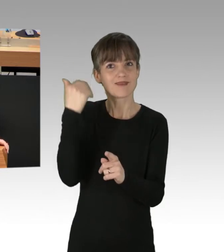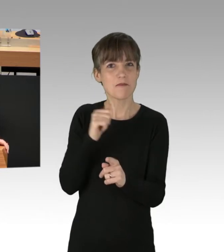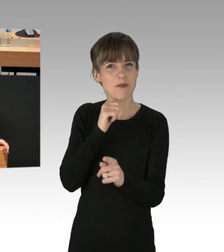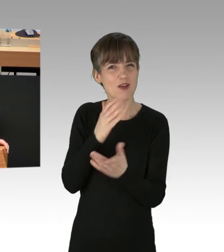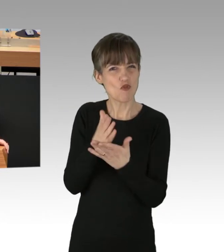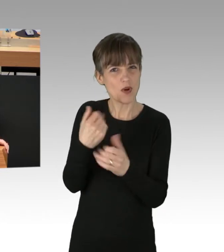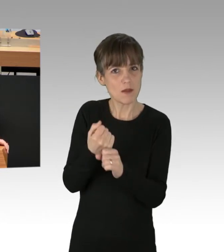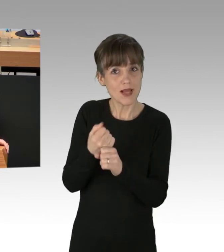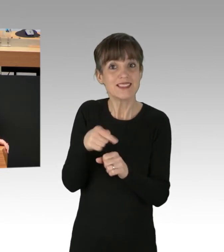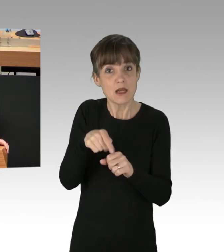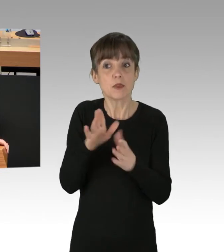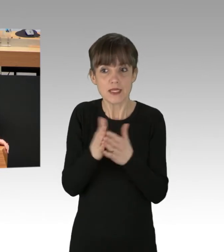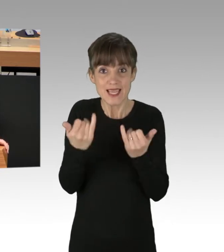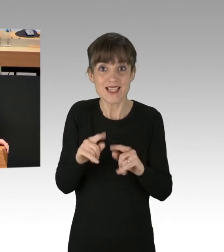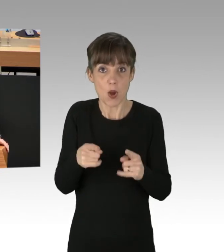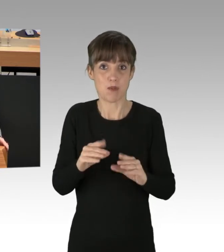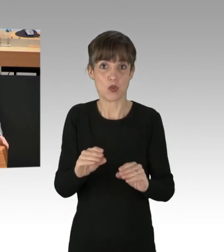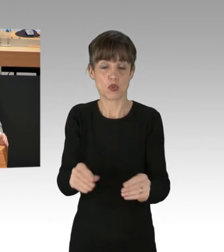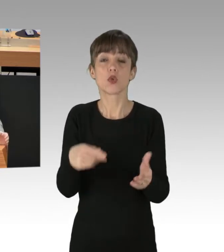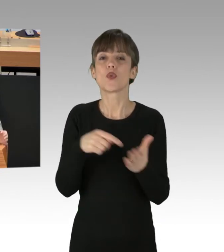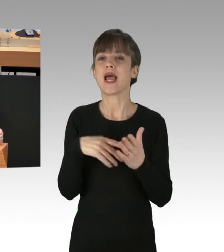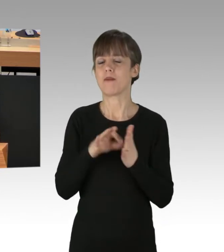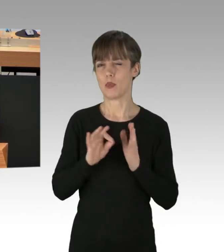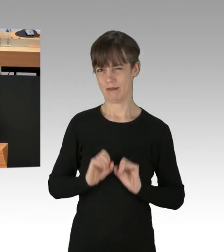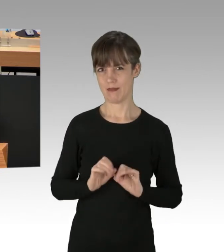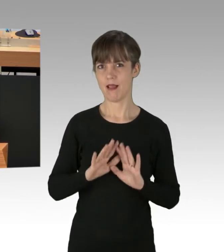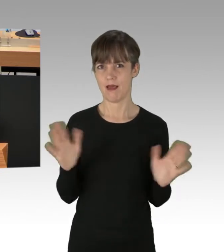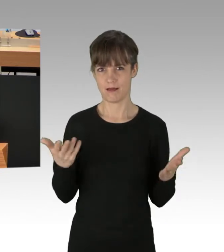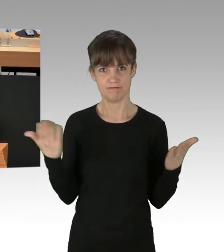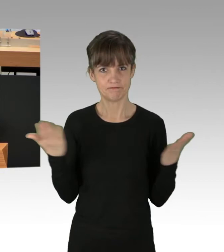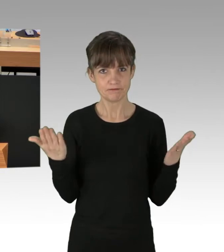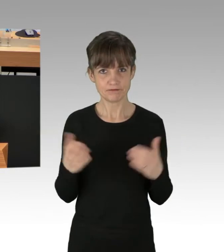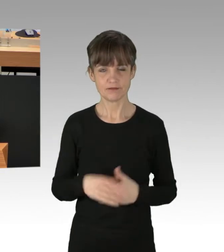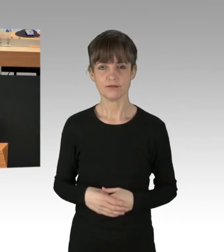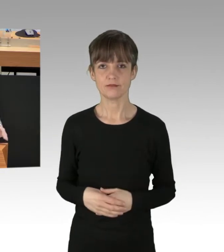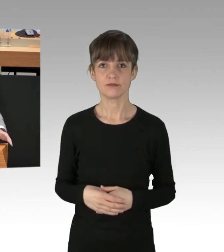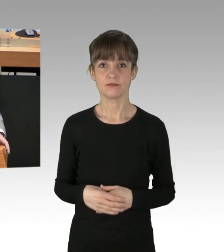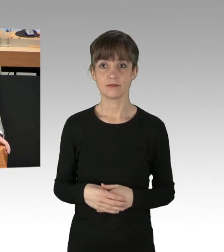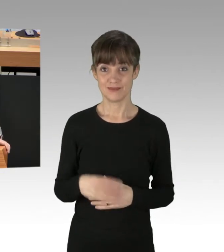auch hier angewendet werden. Denn eines ist doch klar: Niemand anderes als Sie,